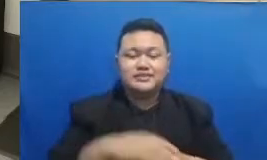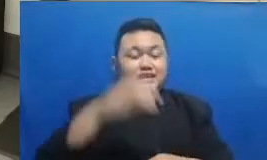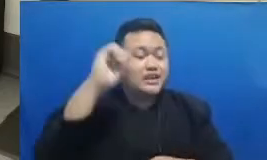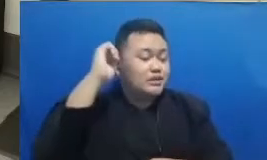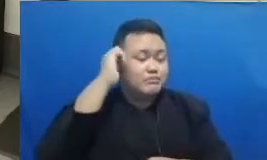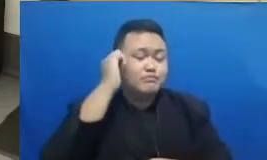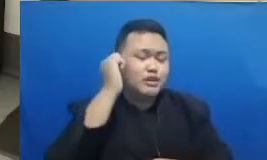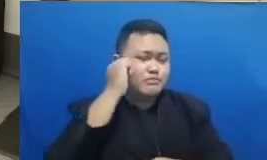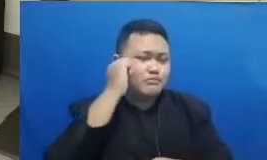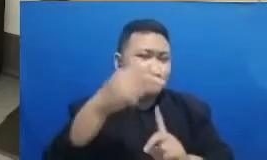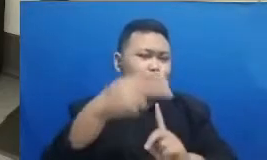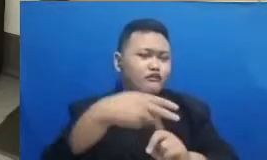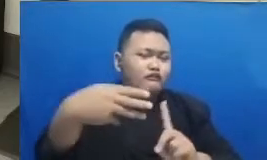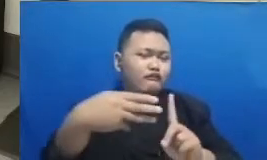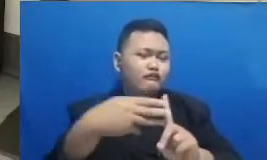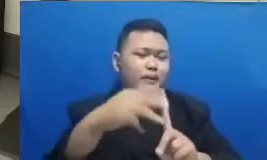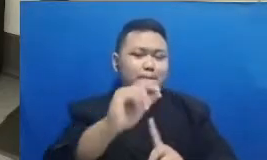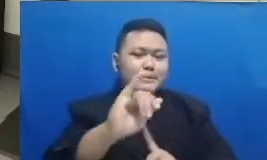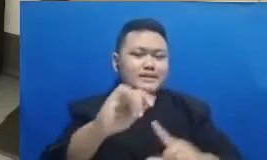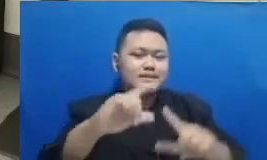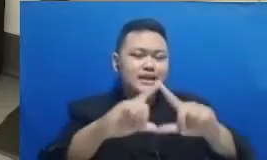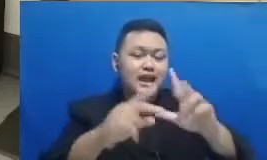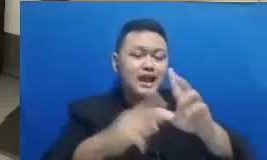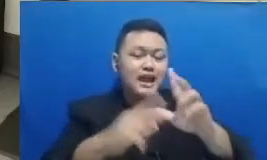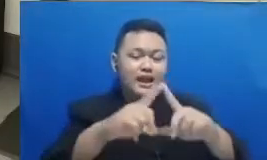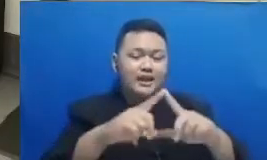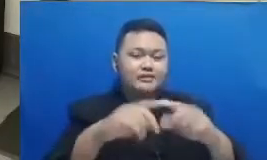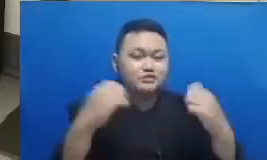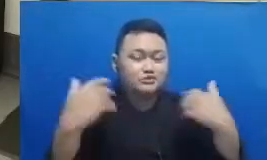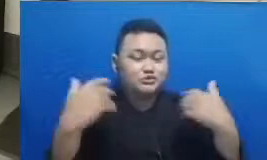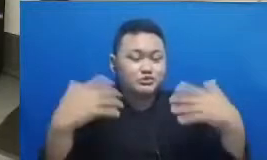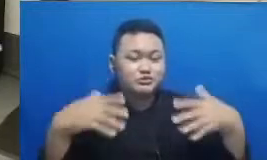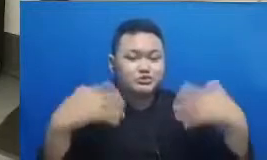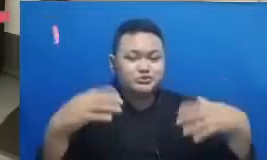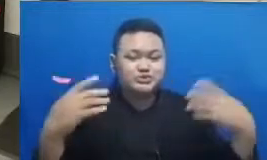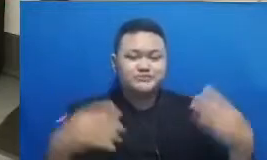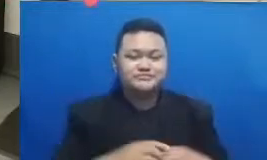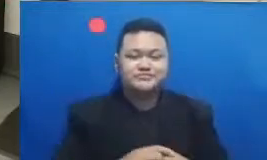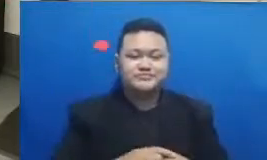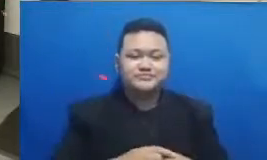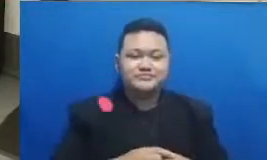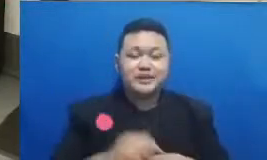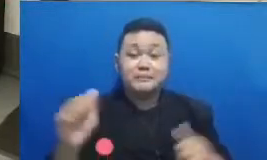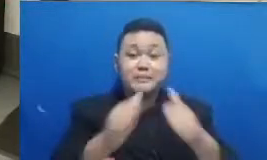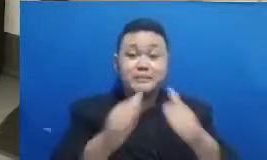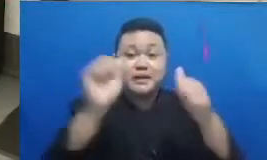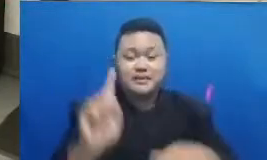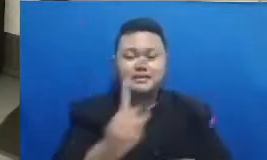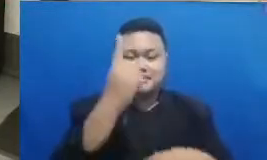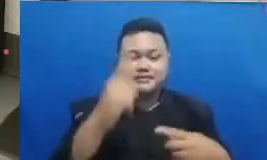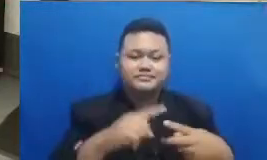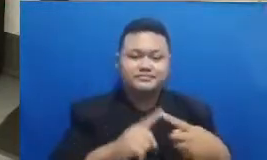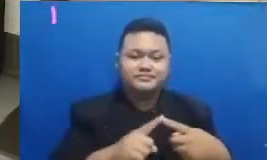kita yang pertama Baik Ibu Febriana dari Jakarta SMK oraetlabora dan yang pemenang kedua adalah